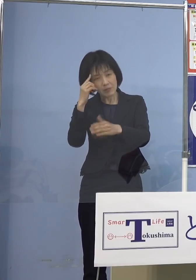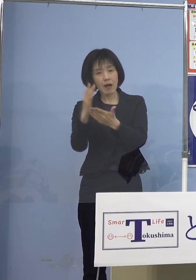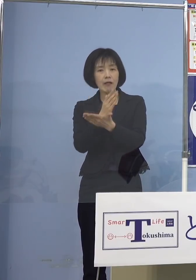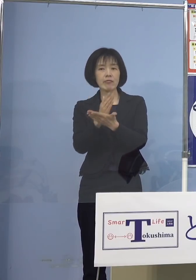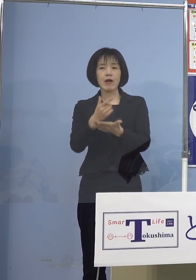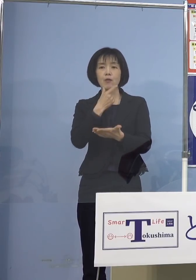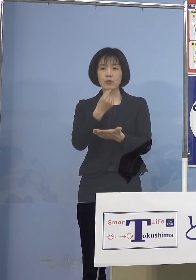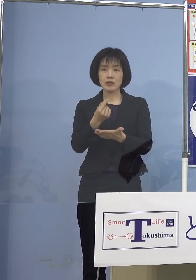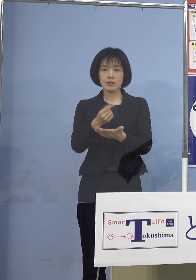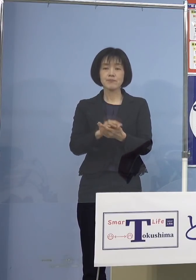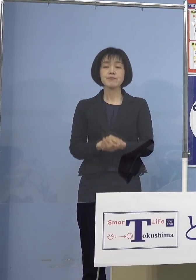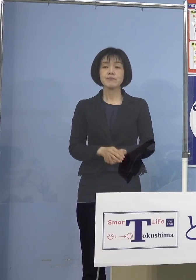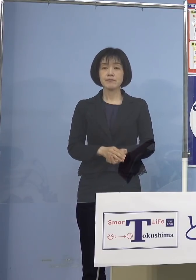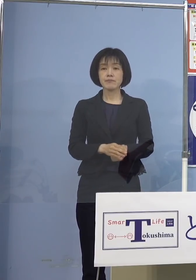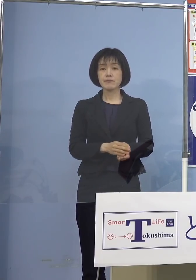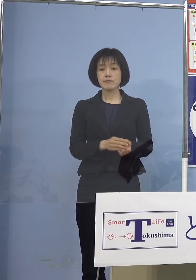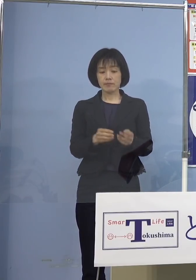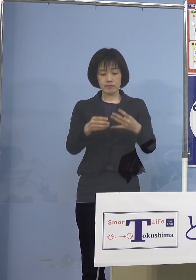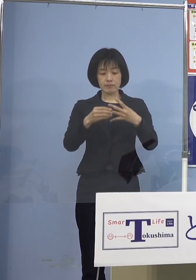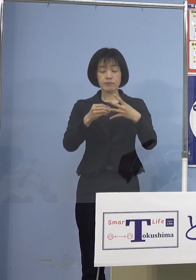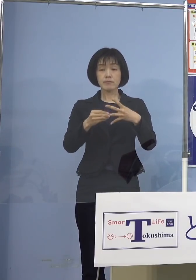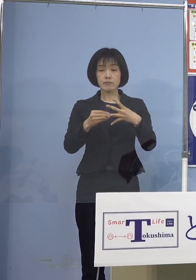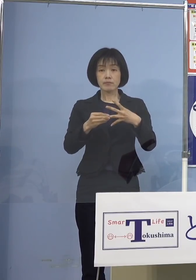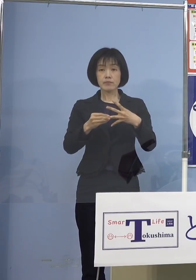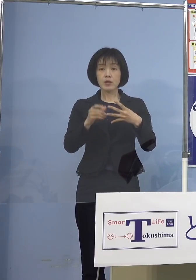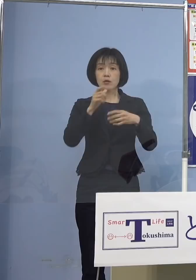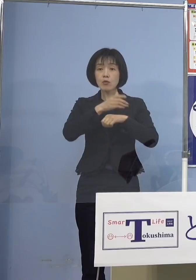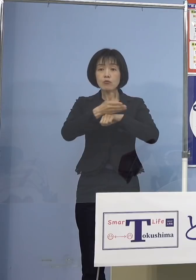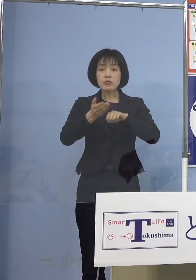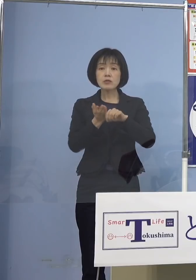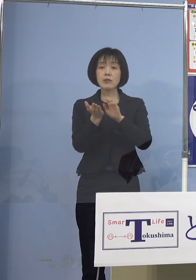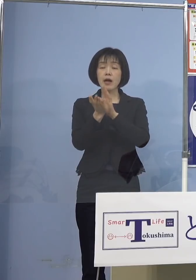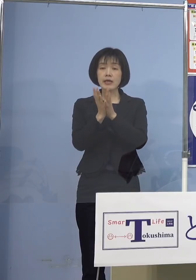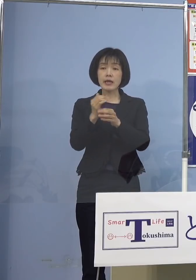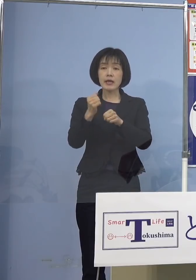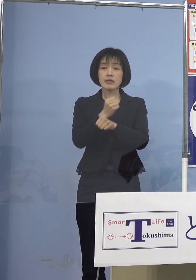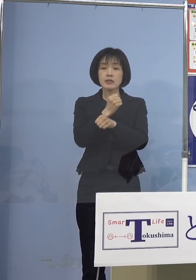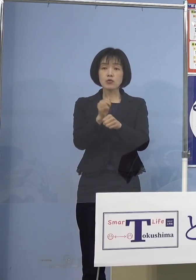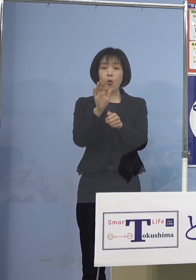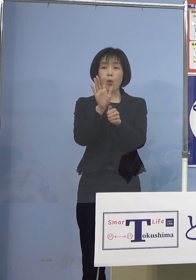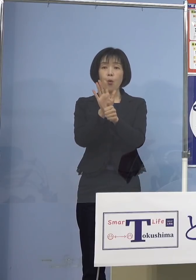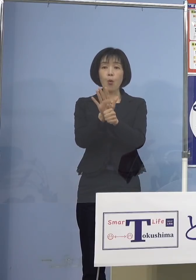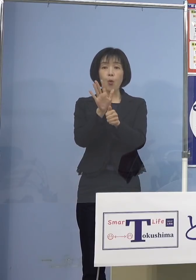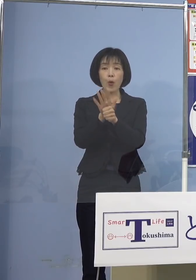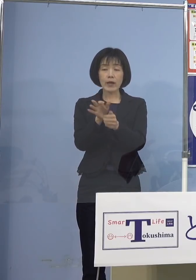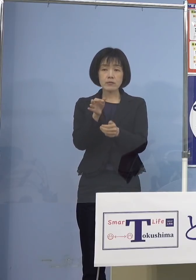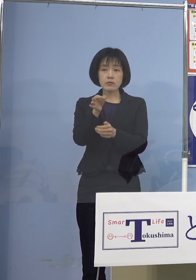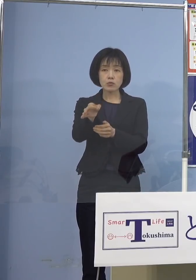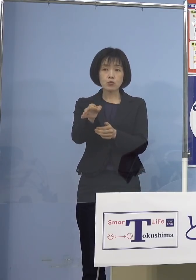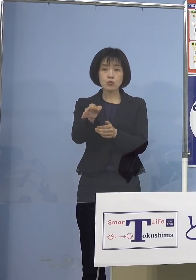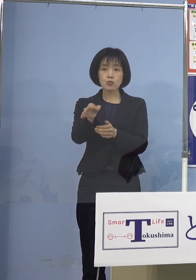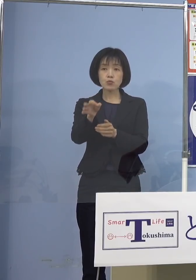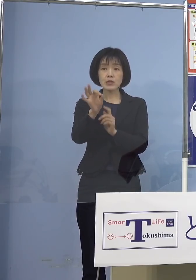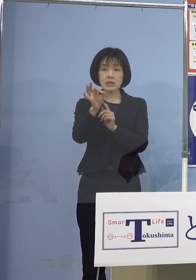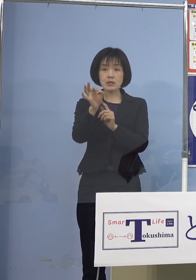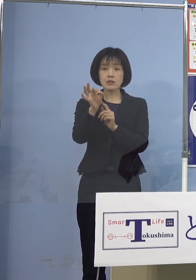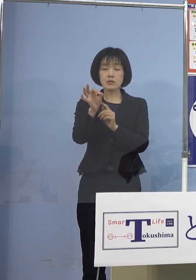続きまして 徳島県事業継続応援金について ご説明させていただきたいと思います